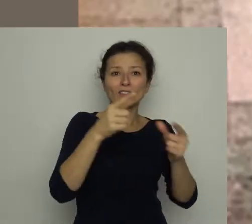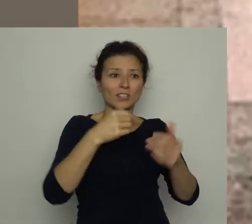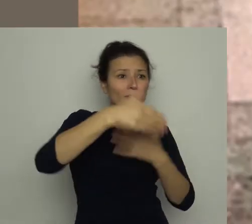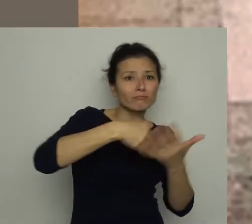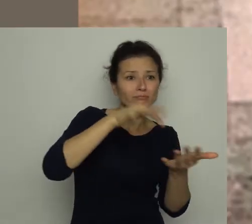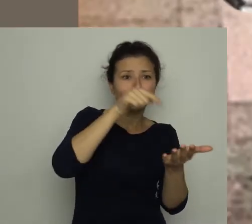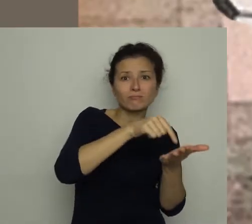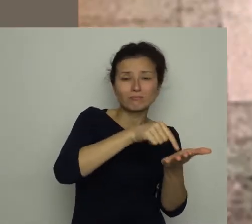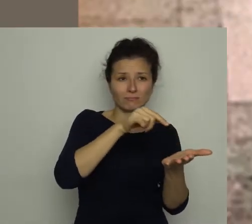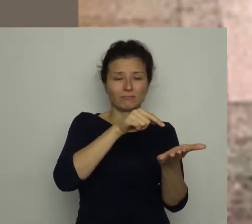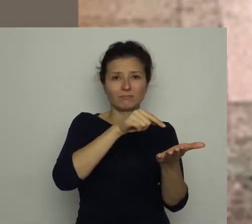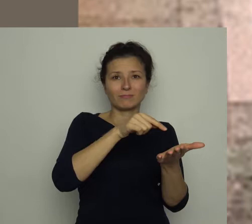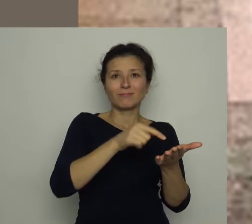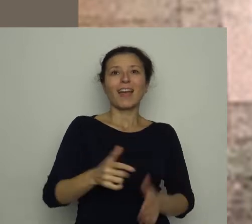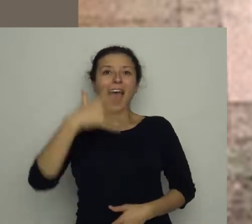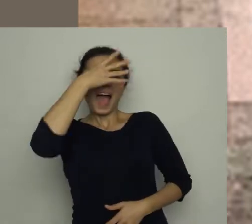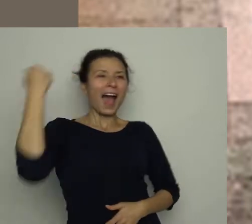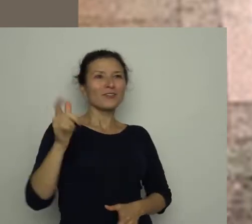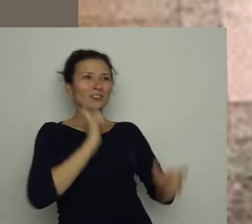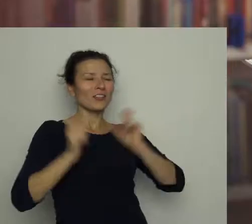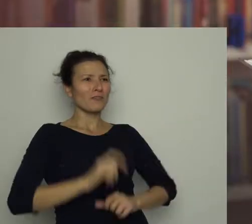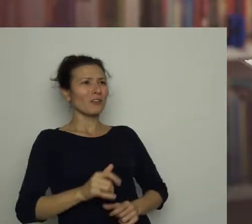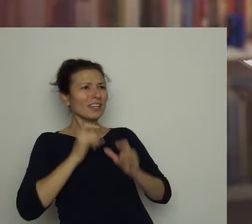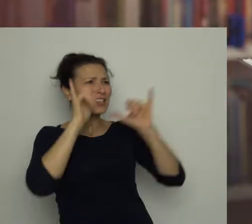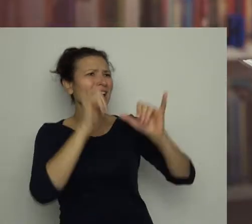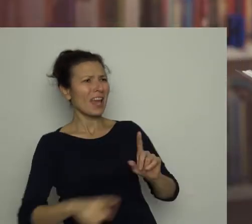Uradowany Antoś zawołał: Gooooool!